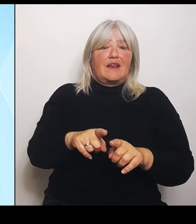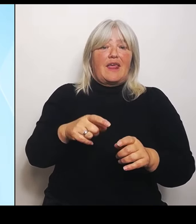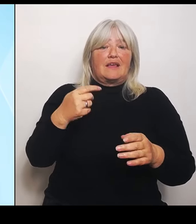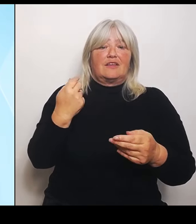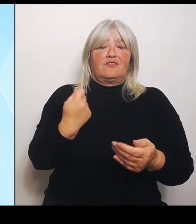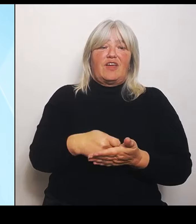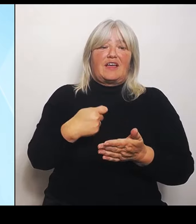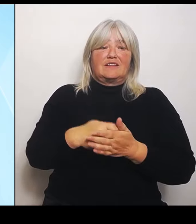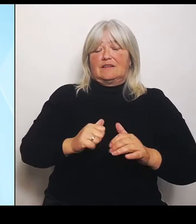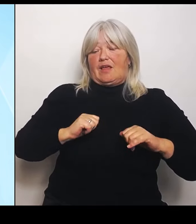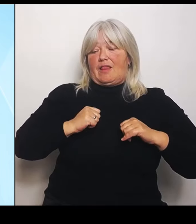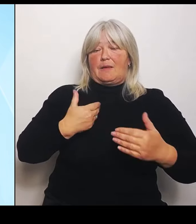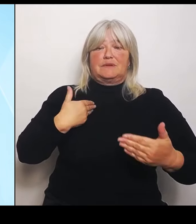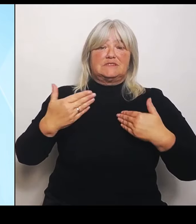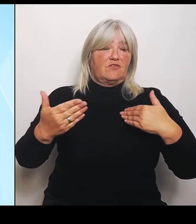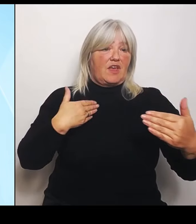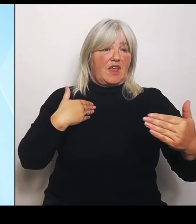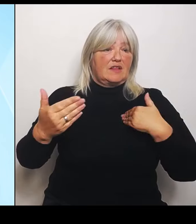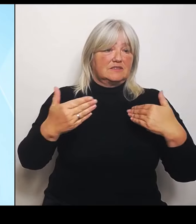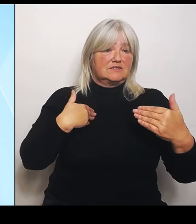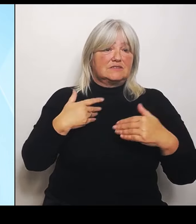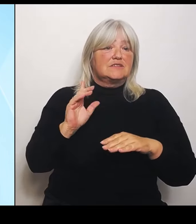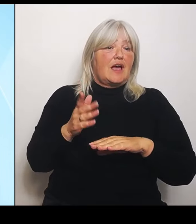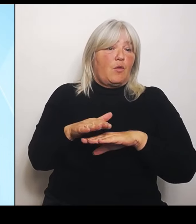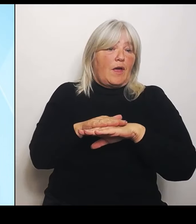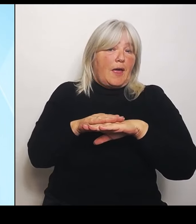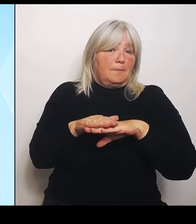dem wir an der Spitze stehen, wo der Freistaat herausragend